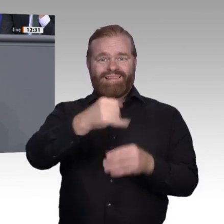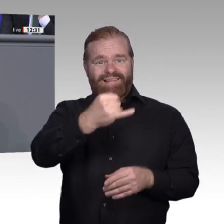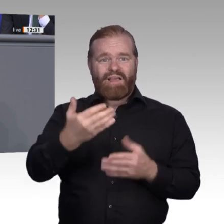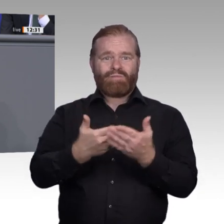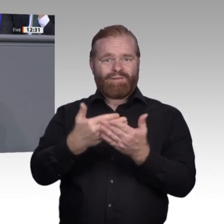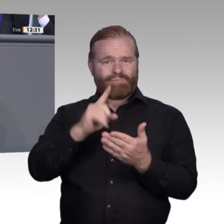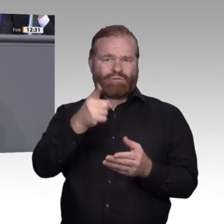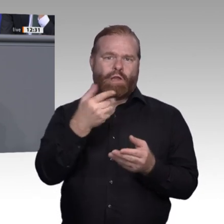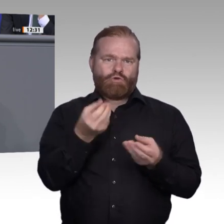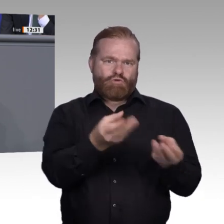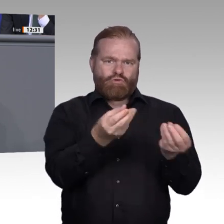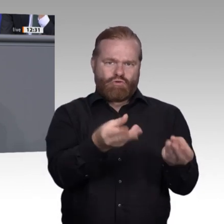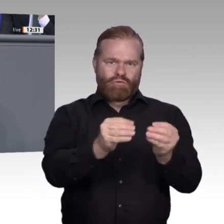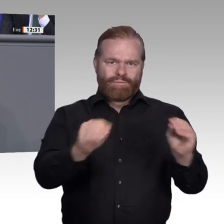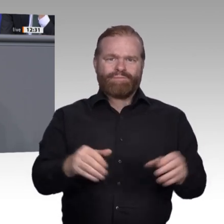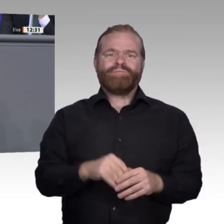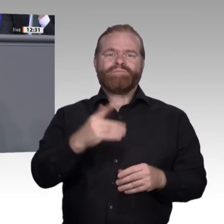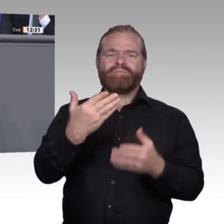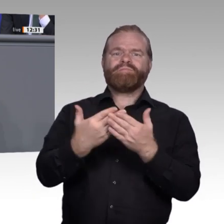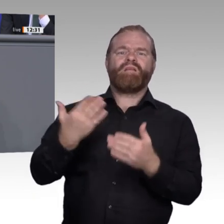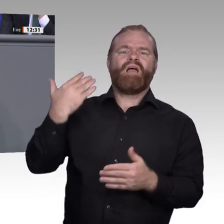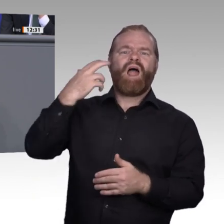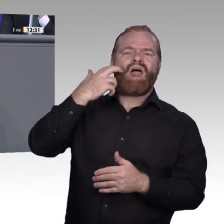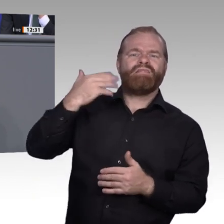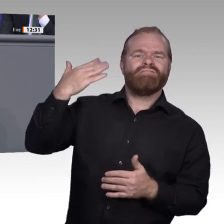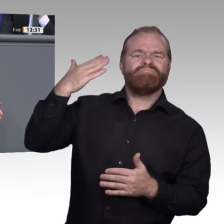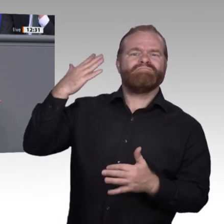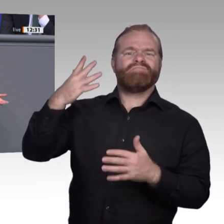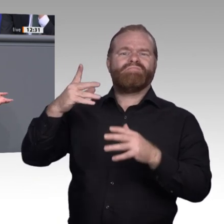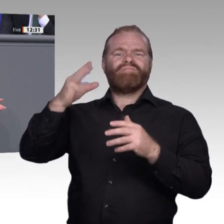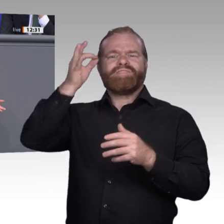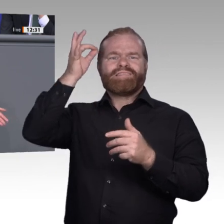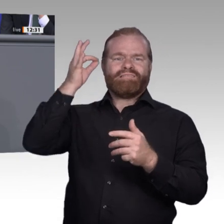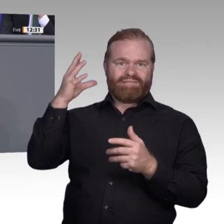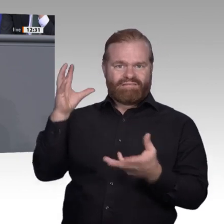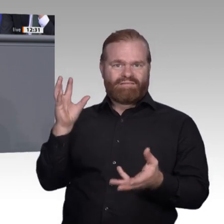geehrten Damen und Herren, keine Angst, im Rückblick sehen wir: Es gab ständig